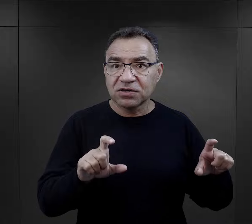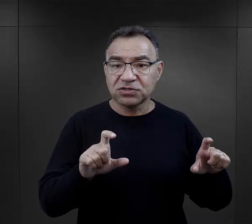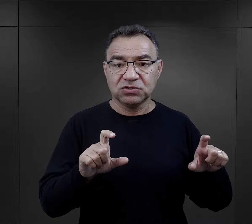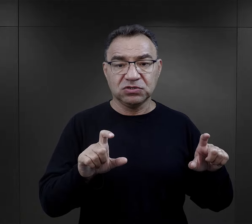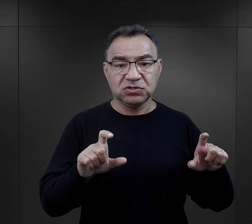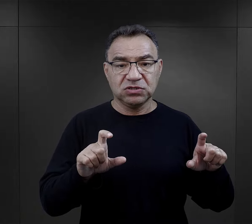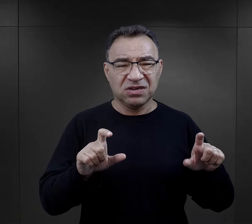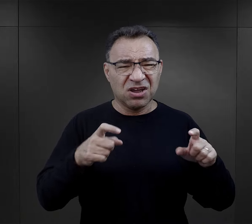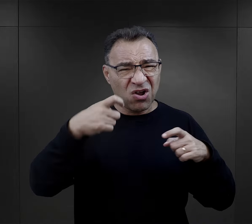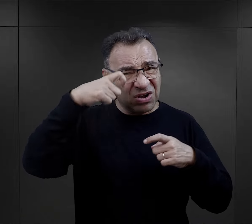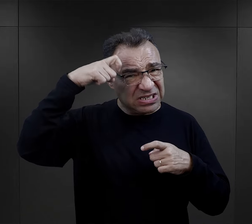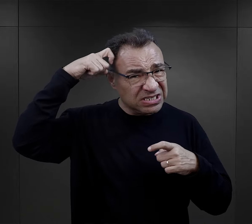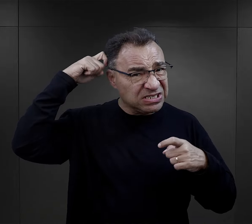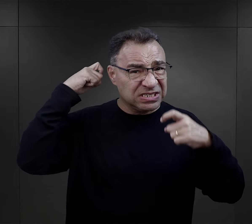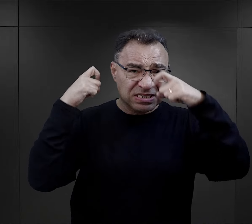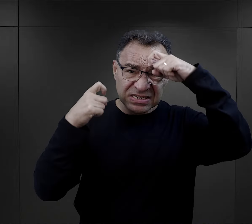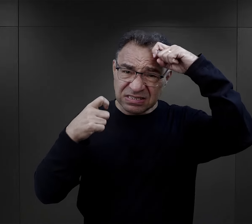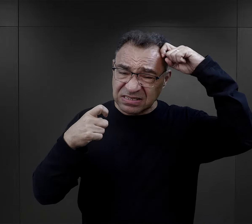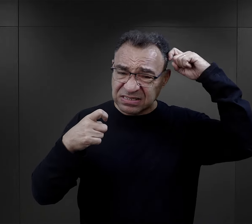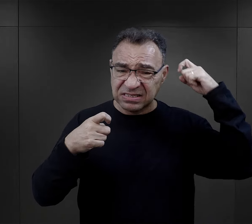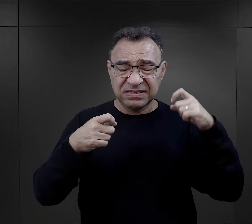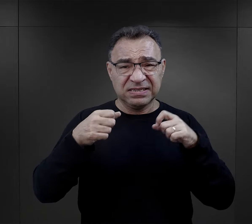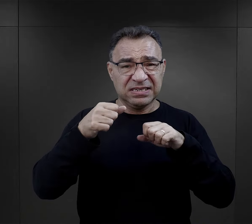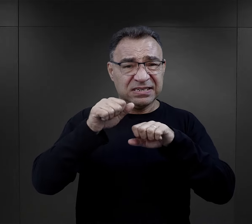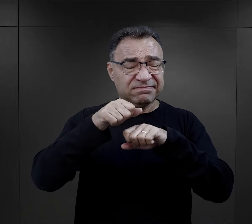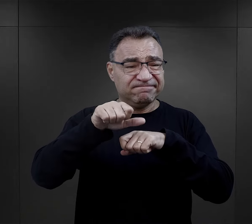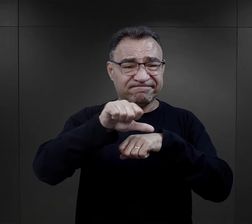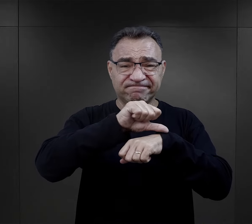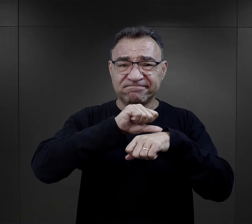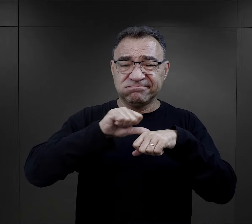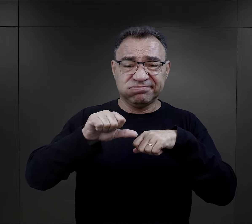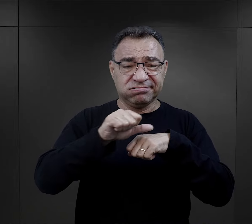z ogolonymi głowami, w takim strasznym upokorzeniu,